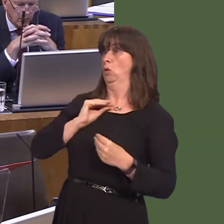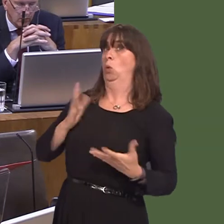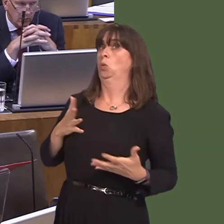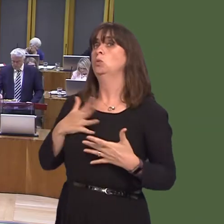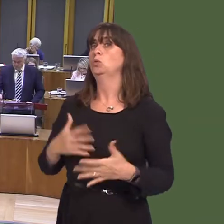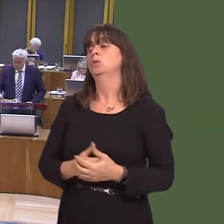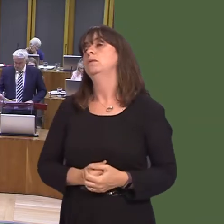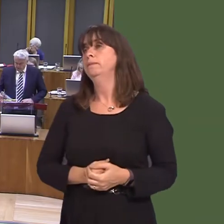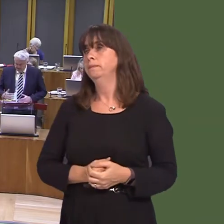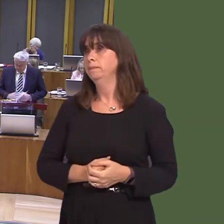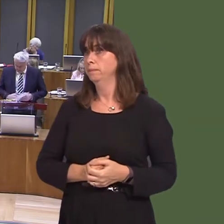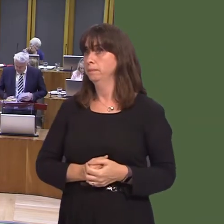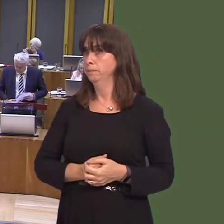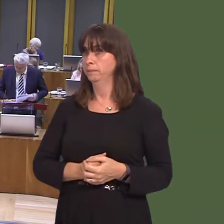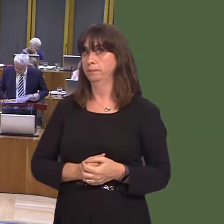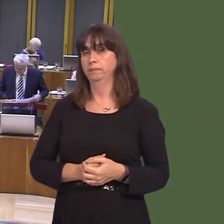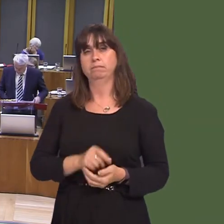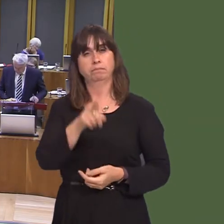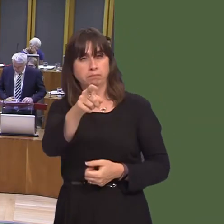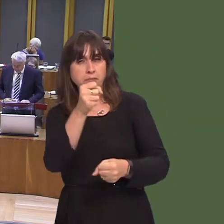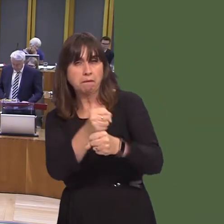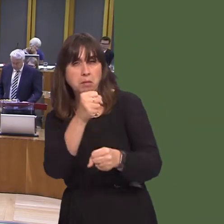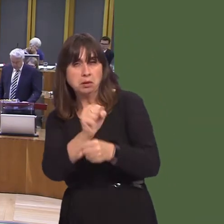Cymru yn ei wneud i fynd i'r afael ‚ chamddefnyddio alcohol? OAQ52333